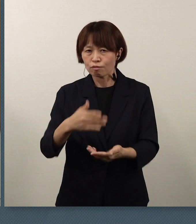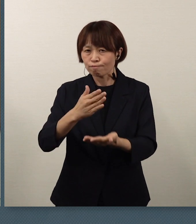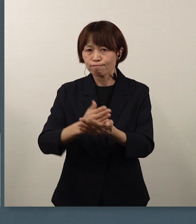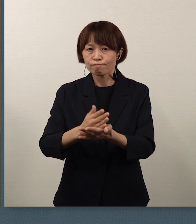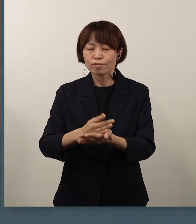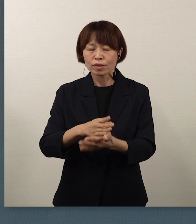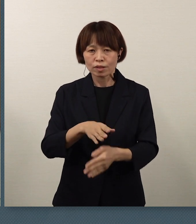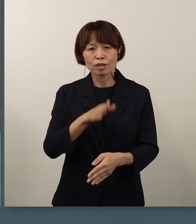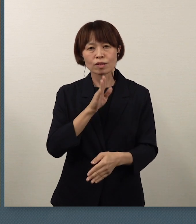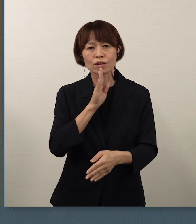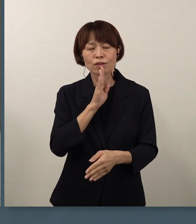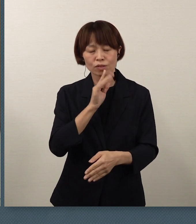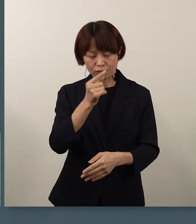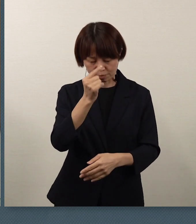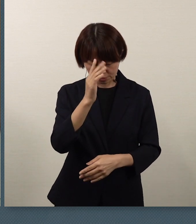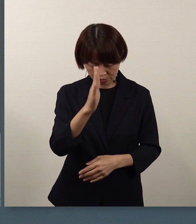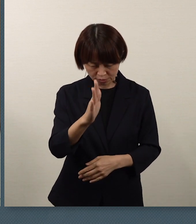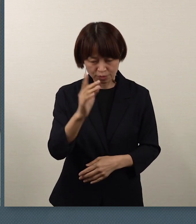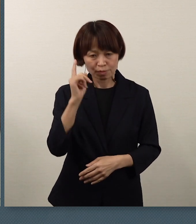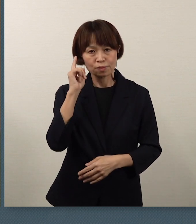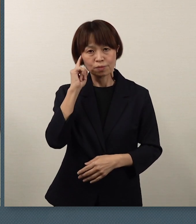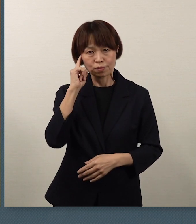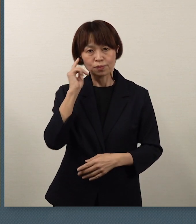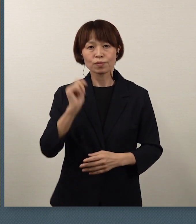大変申し訳なく思っております